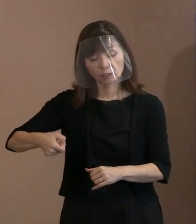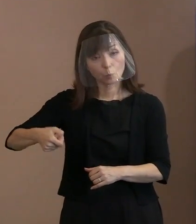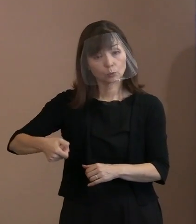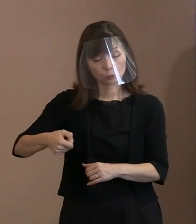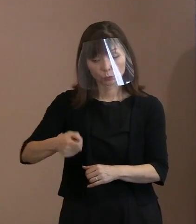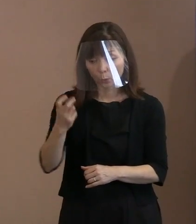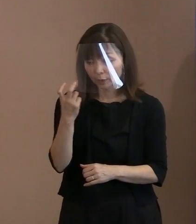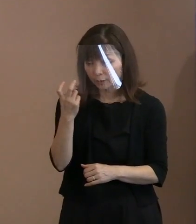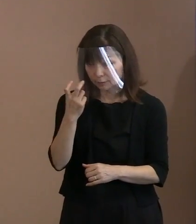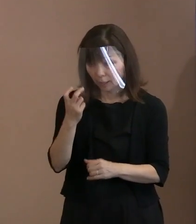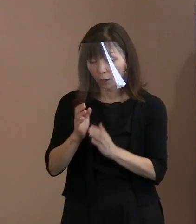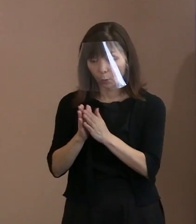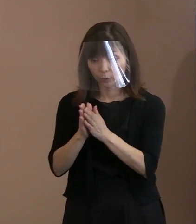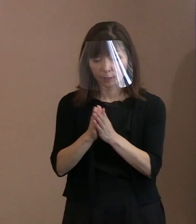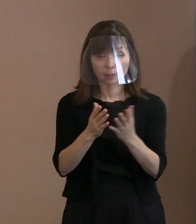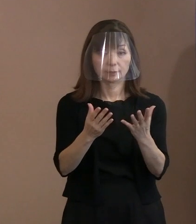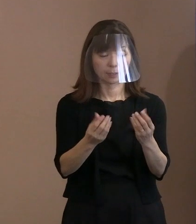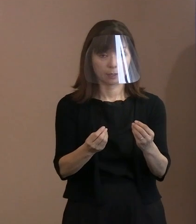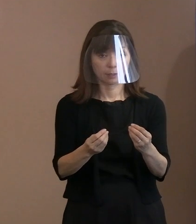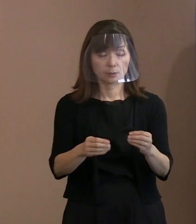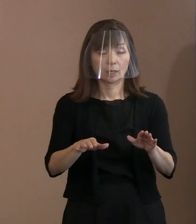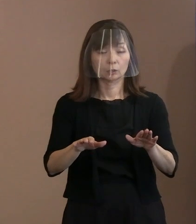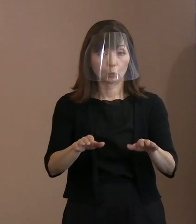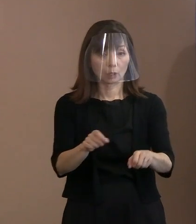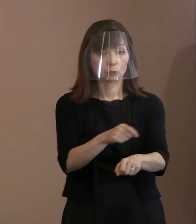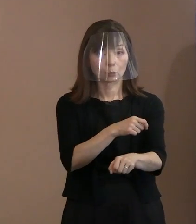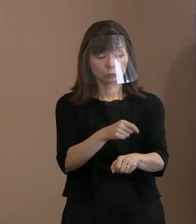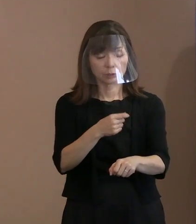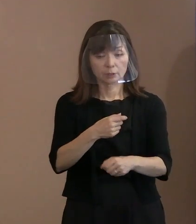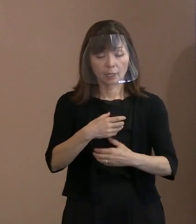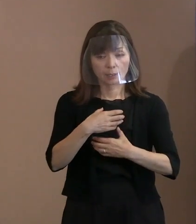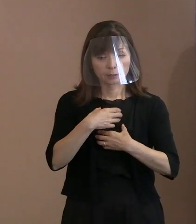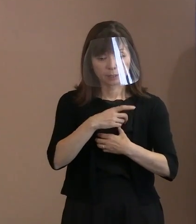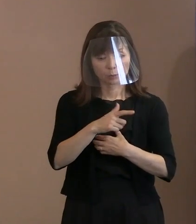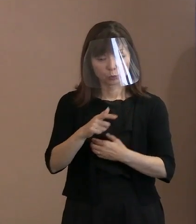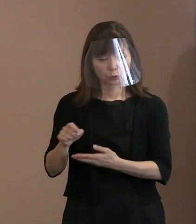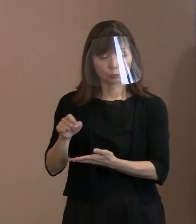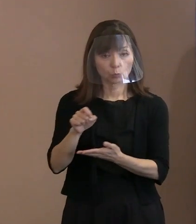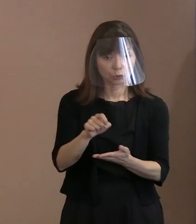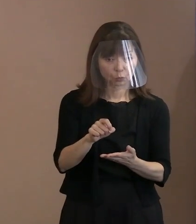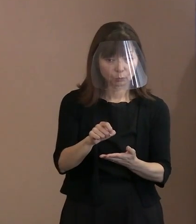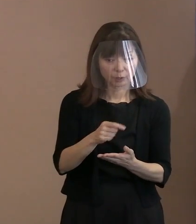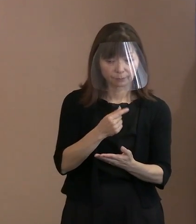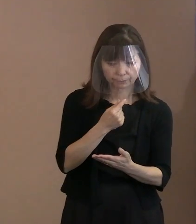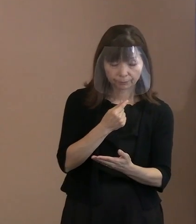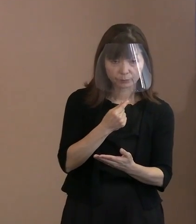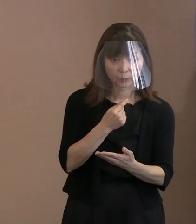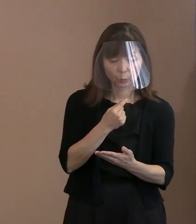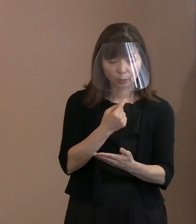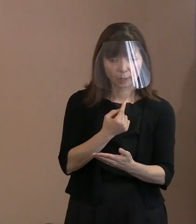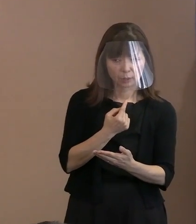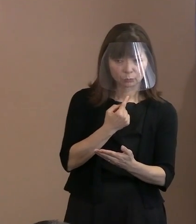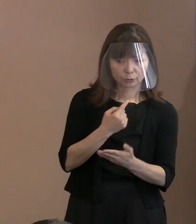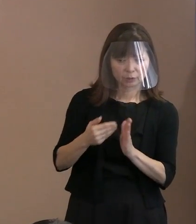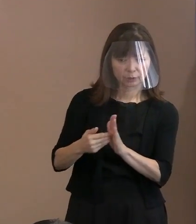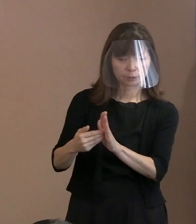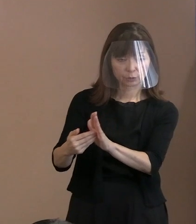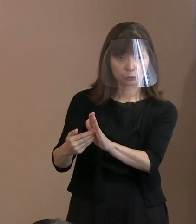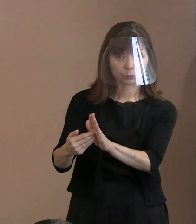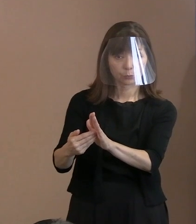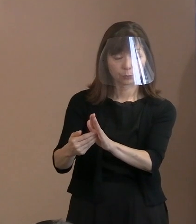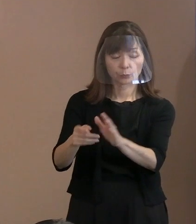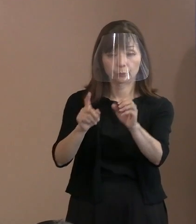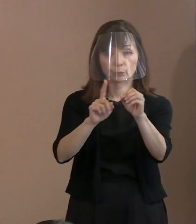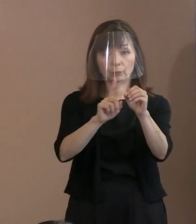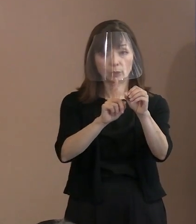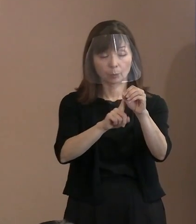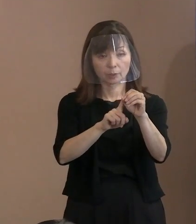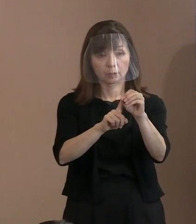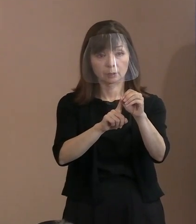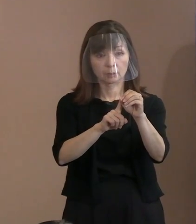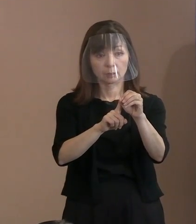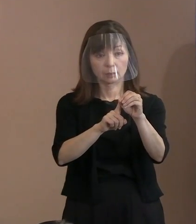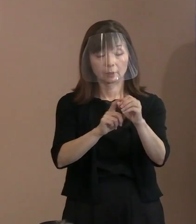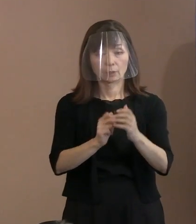今回は危険物持ち込み､あるいは 不審者侵入の確実防止という点から､